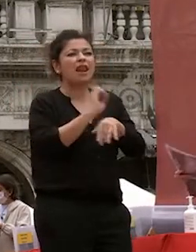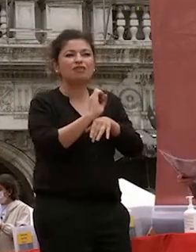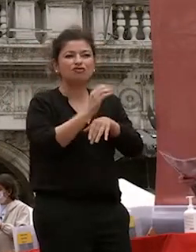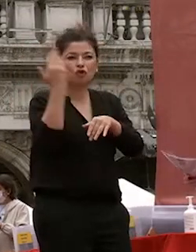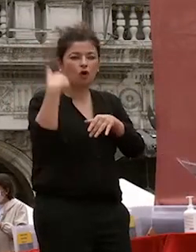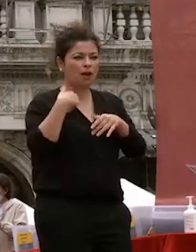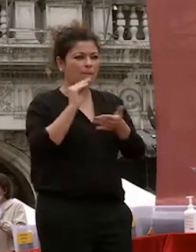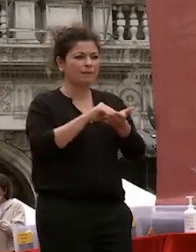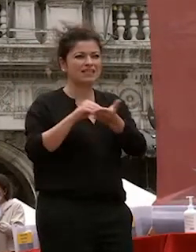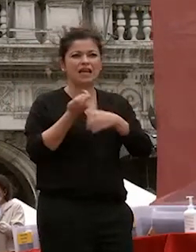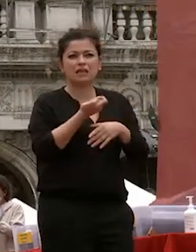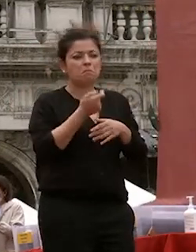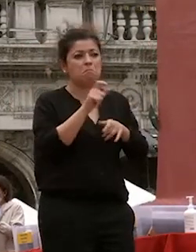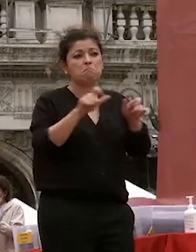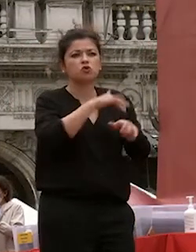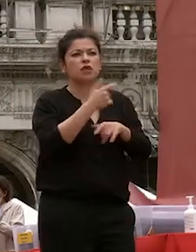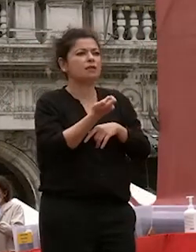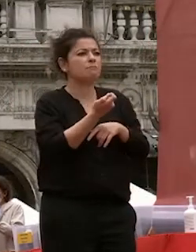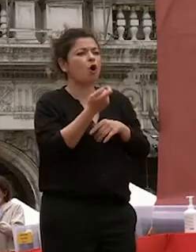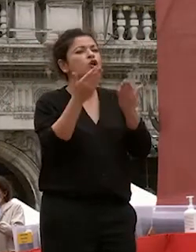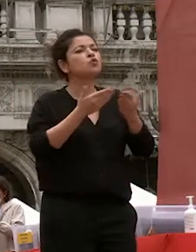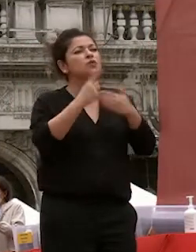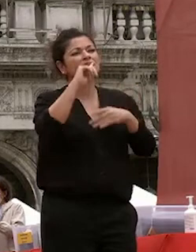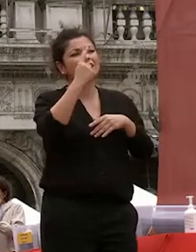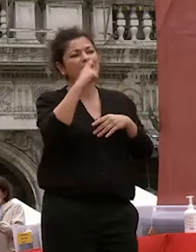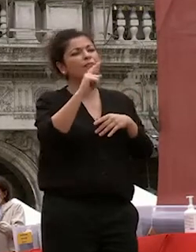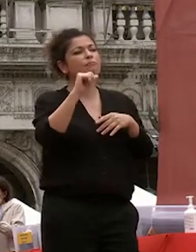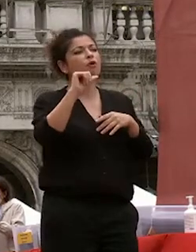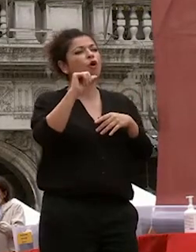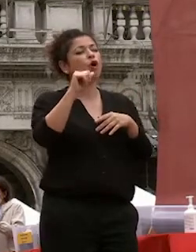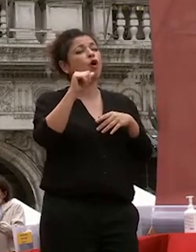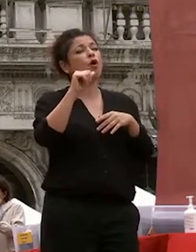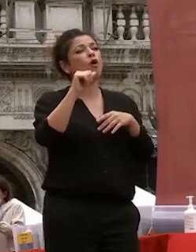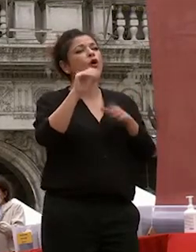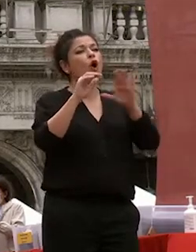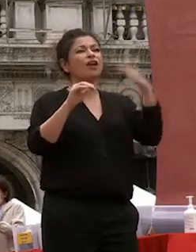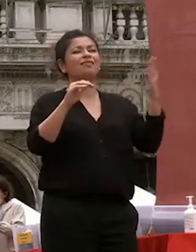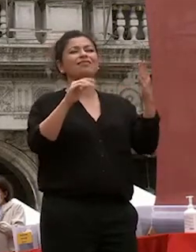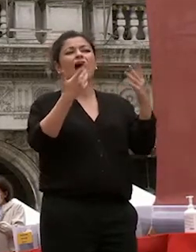e gli studi orientali erano considerati una disciplina di nicchia quasi studi